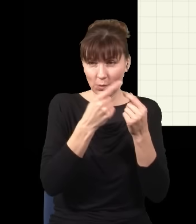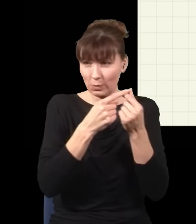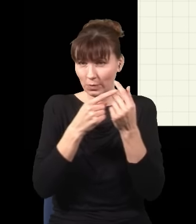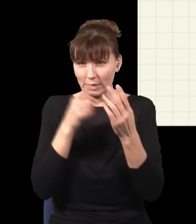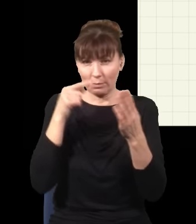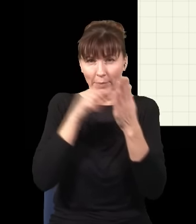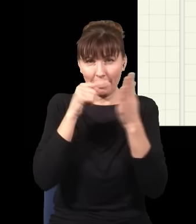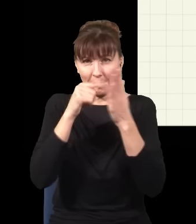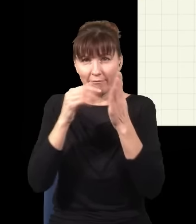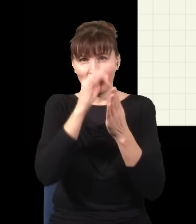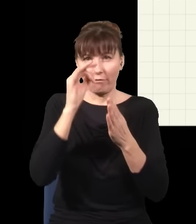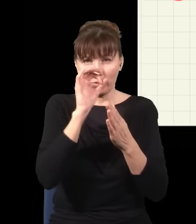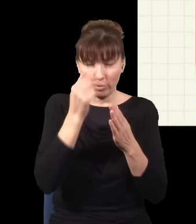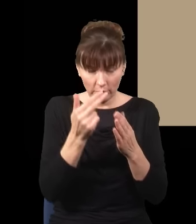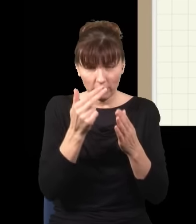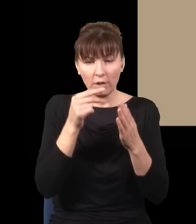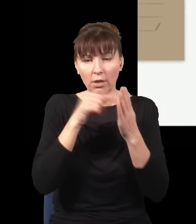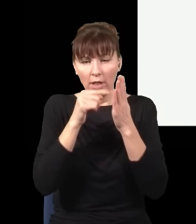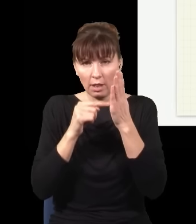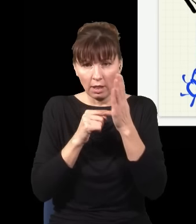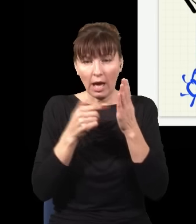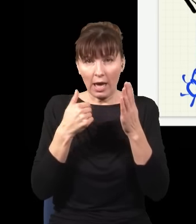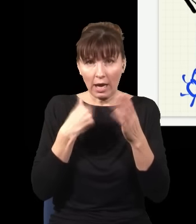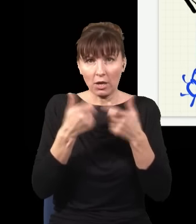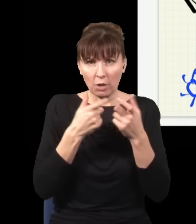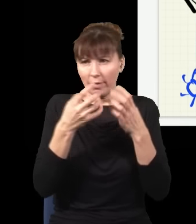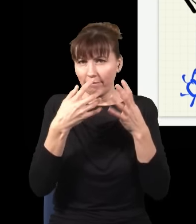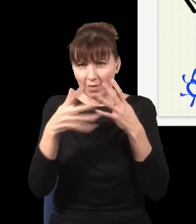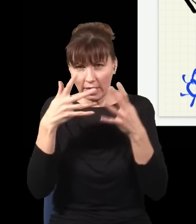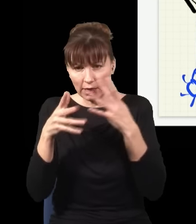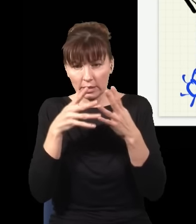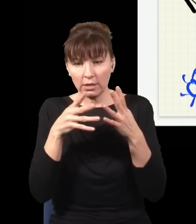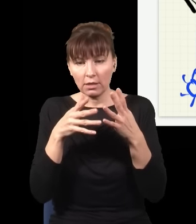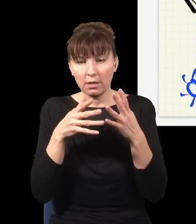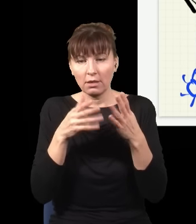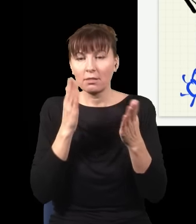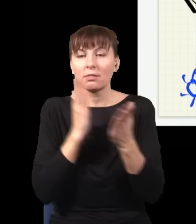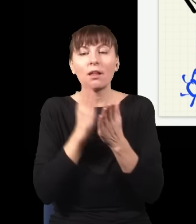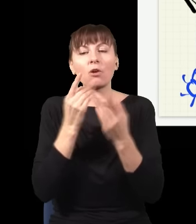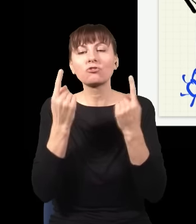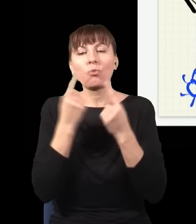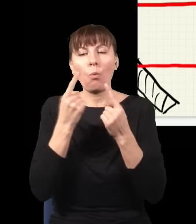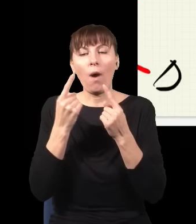te, które odpowiadały sytuacji, kiedy w dolnym torze trafił foton w to miejsce.